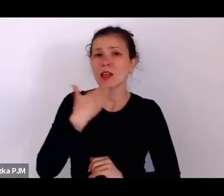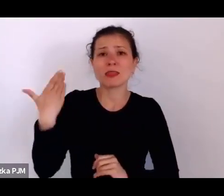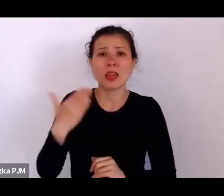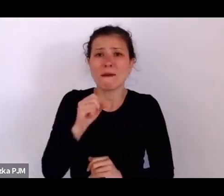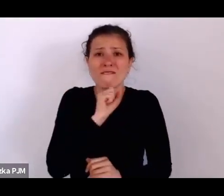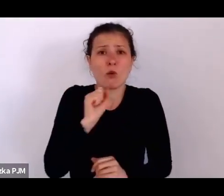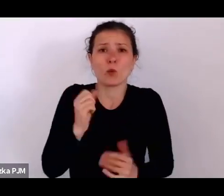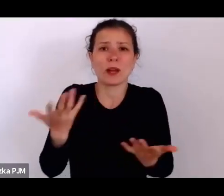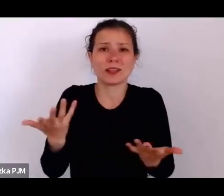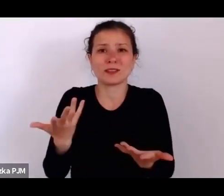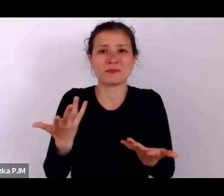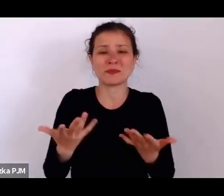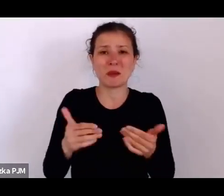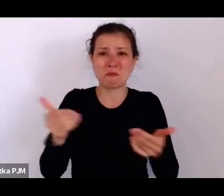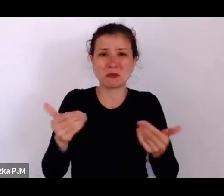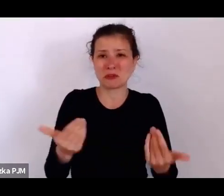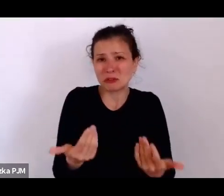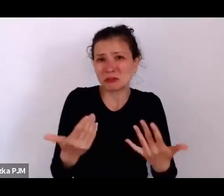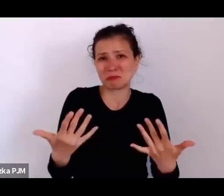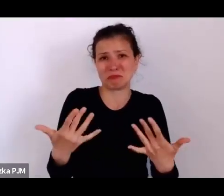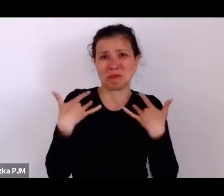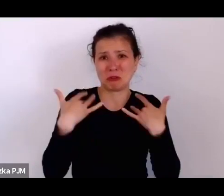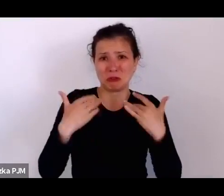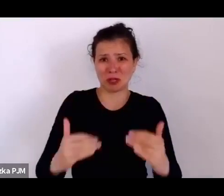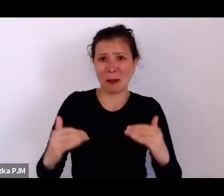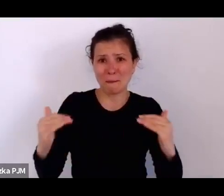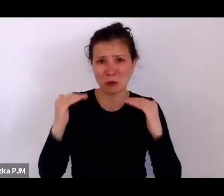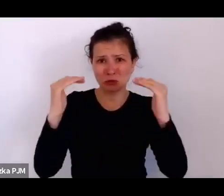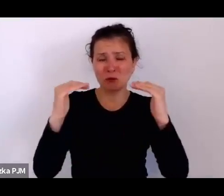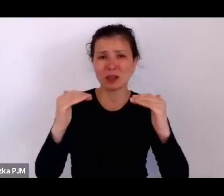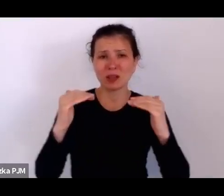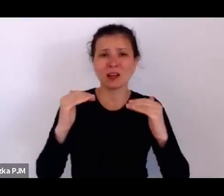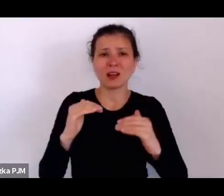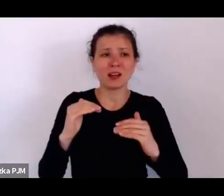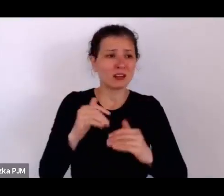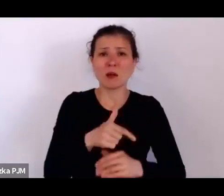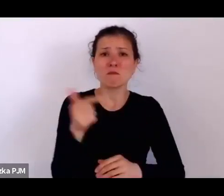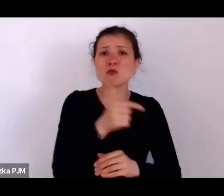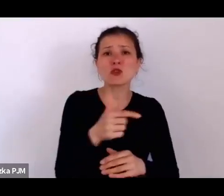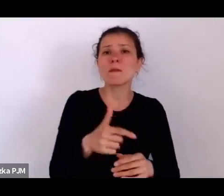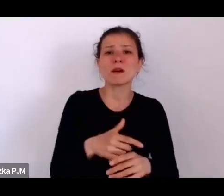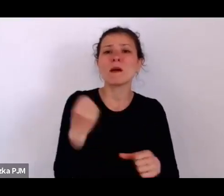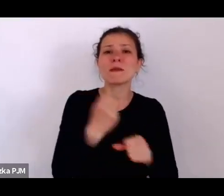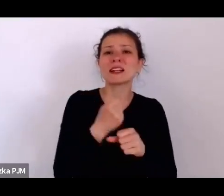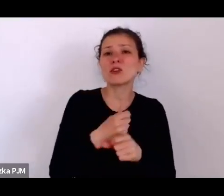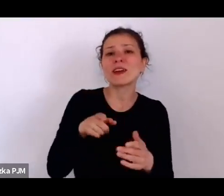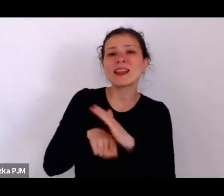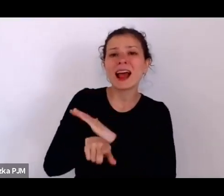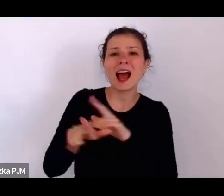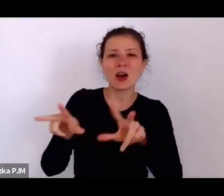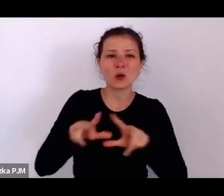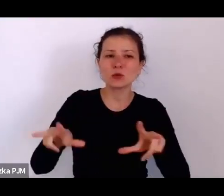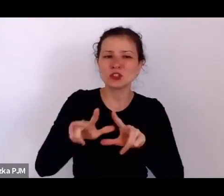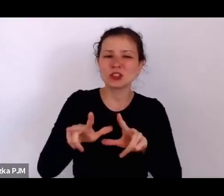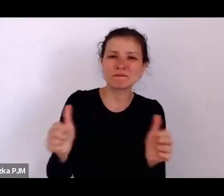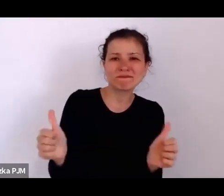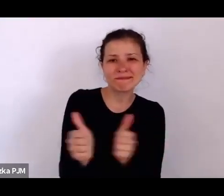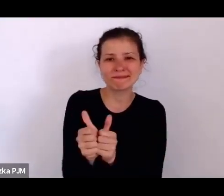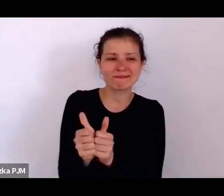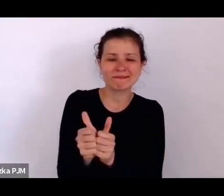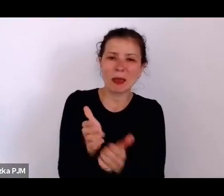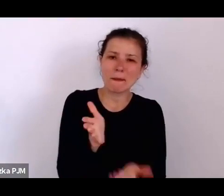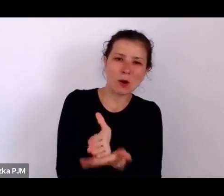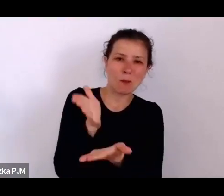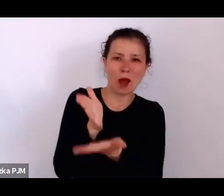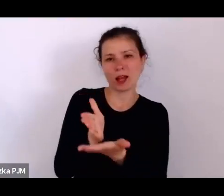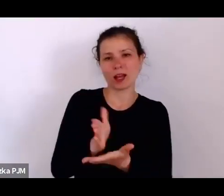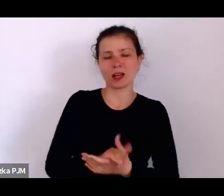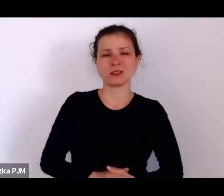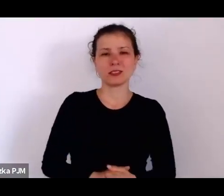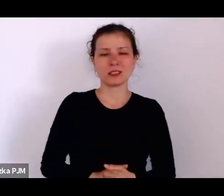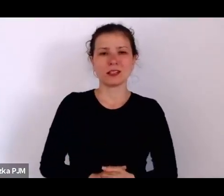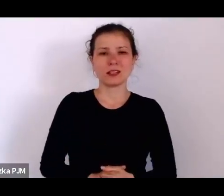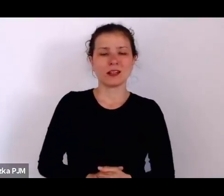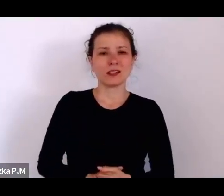i rzeczywiście są takimi dodatkami do życia jakiś rodzin, ale takie opisy też reportażowe